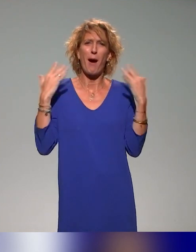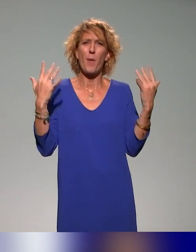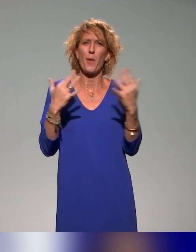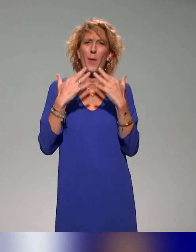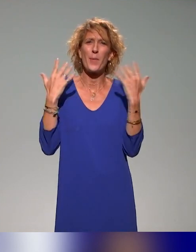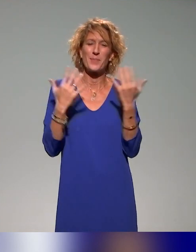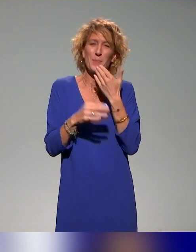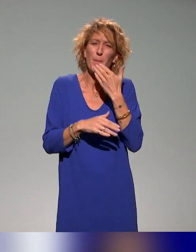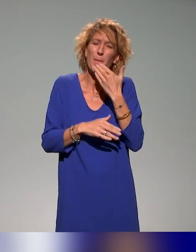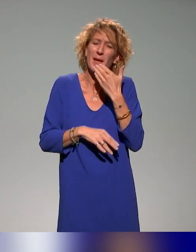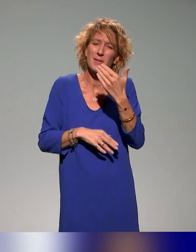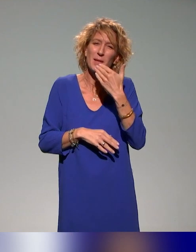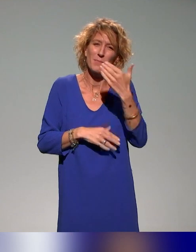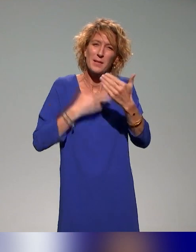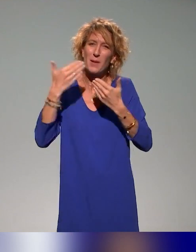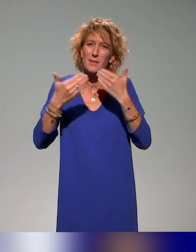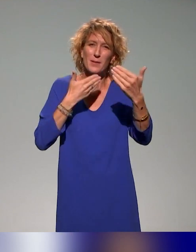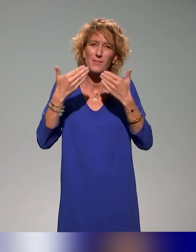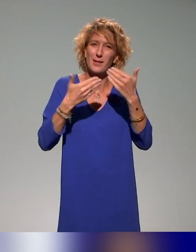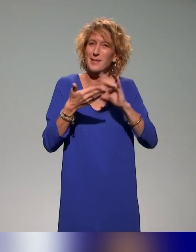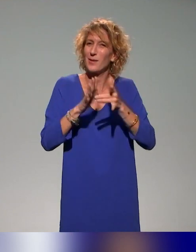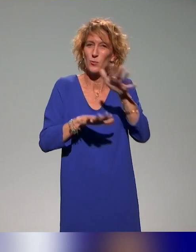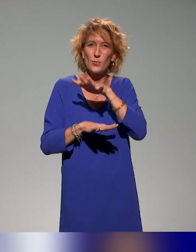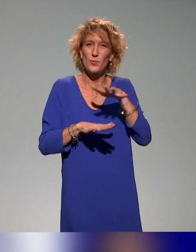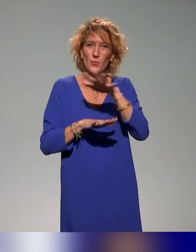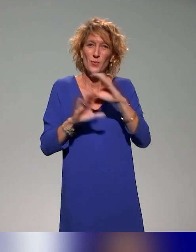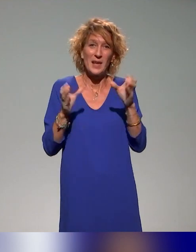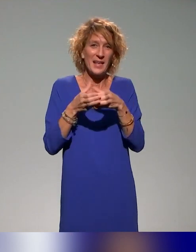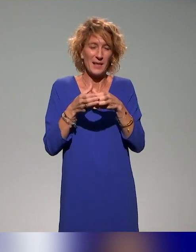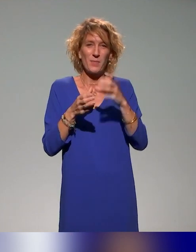Donc un grand, grand merci à vous toutes et tous, les collègues de la DAMAN.